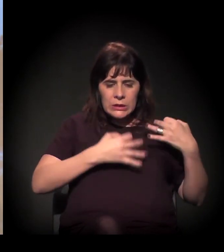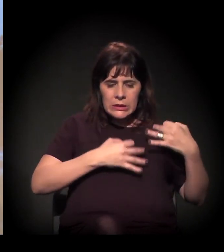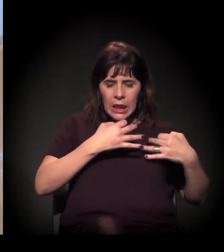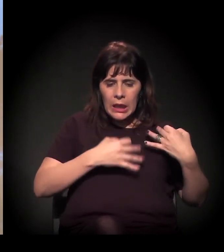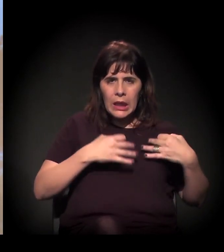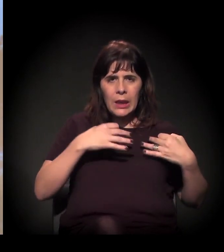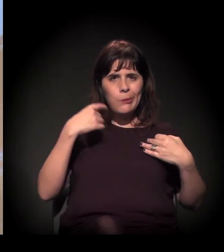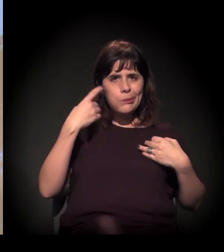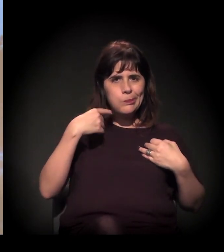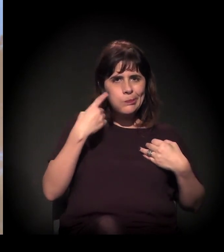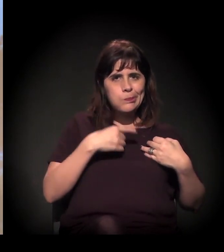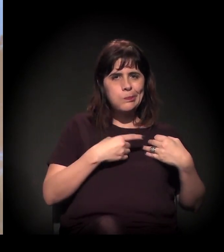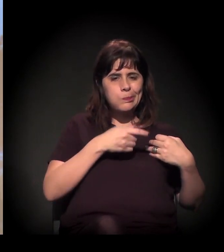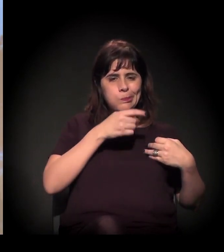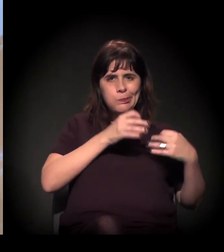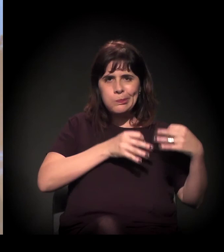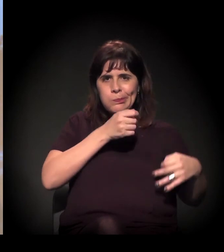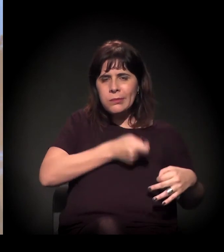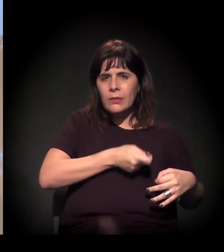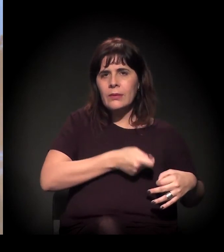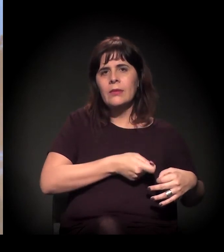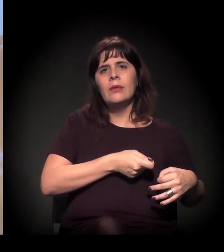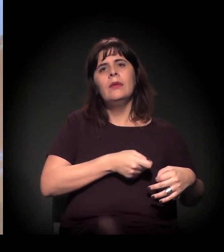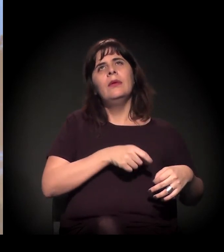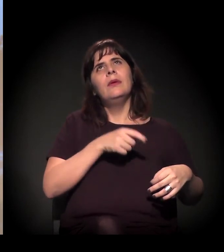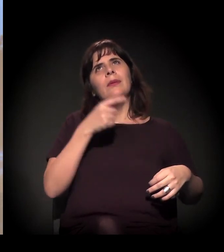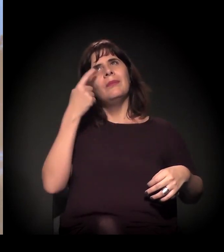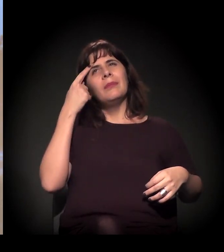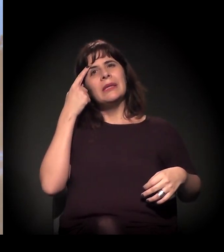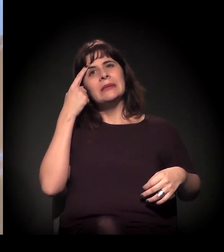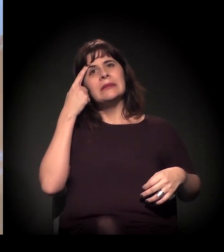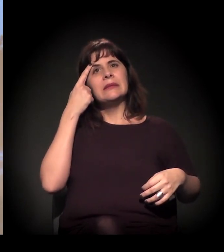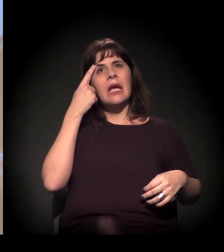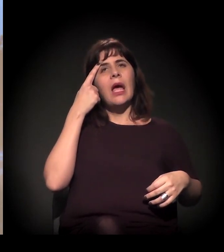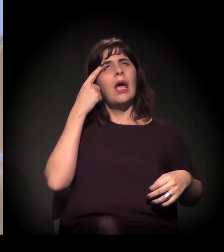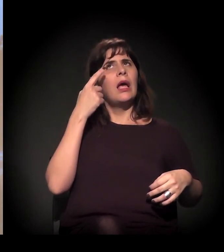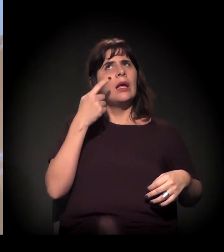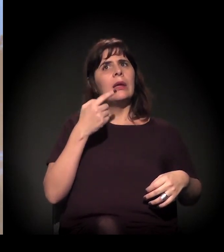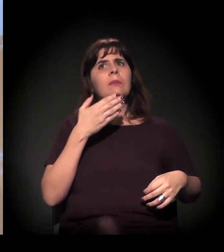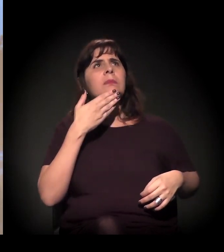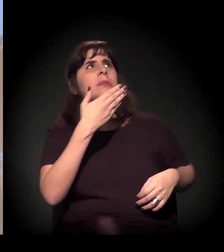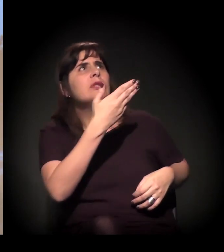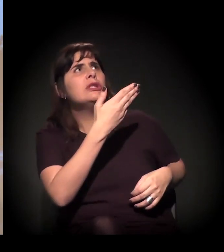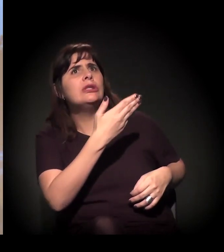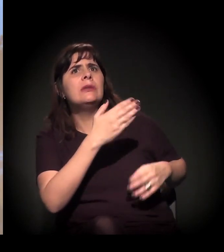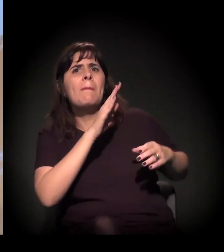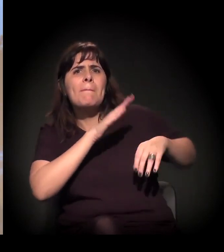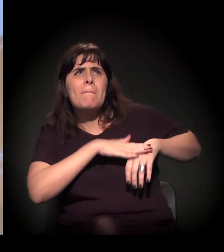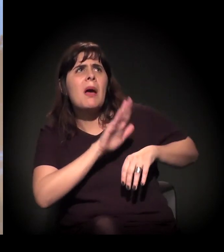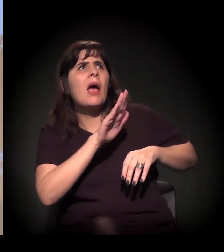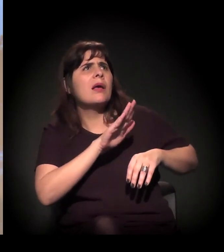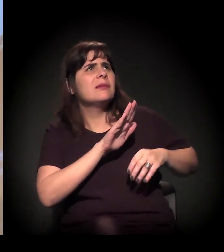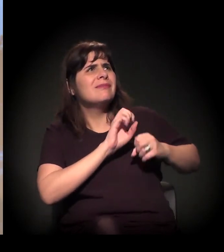a gente começar também a exigir mais transparência, exigir mais debate.